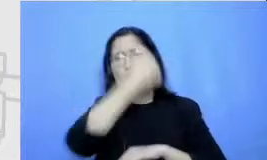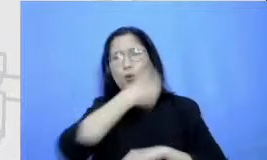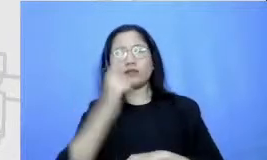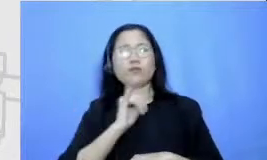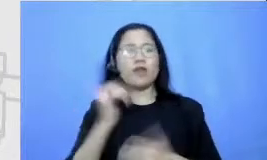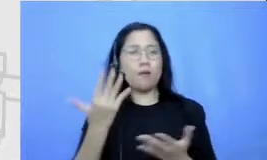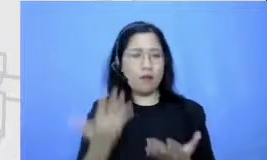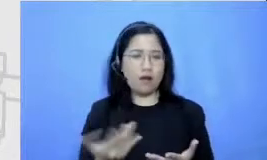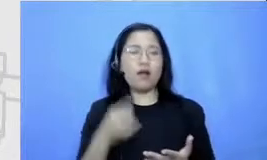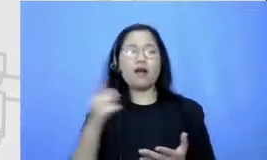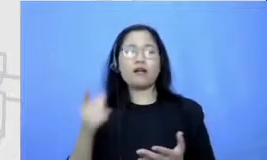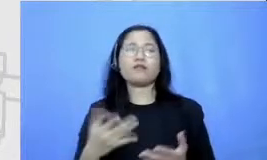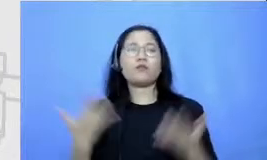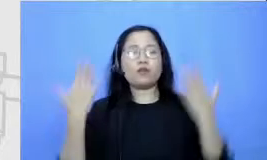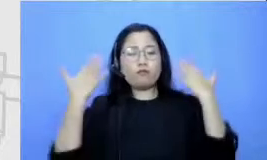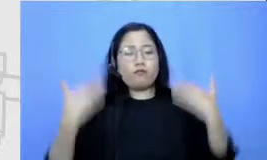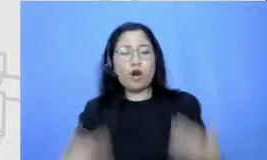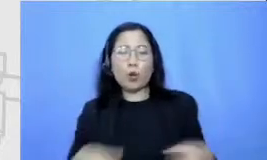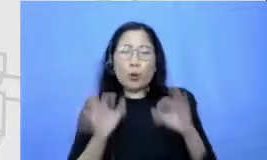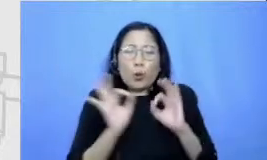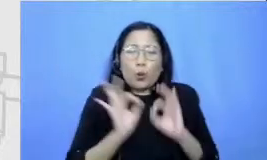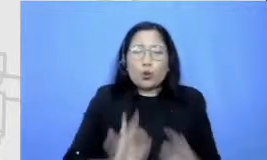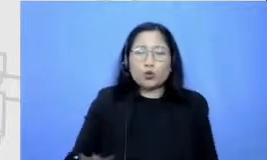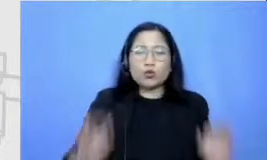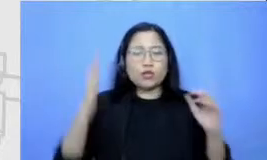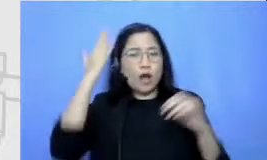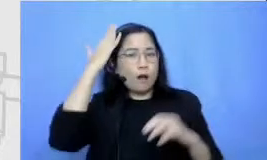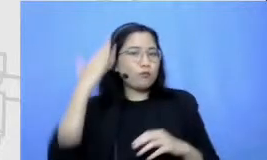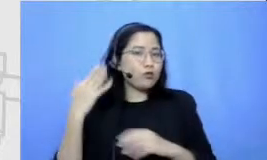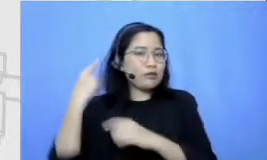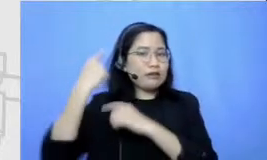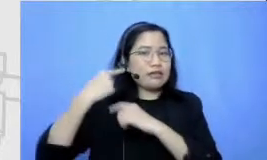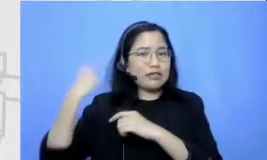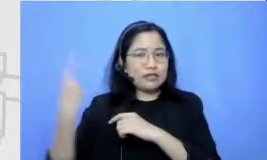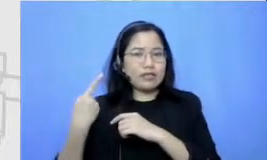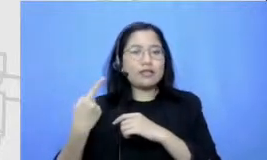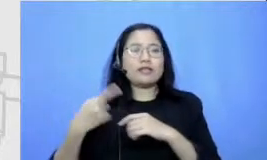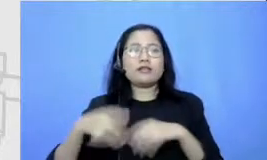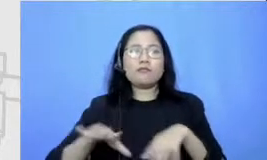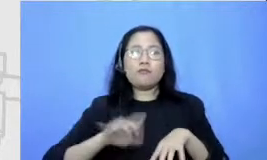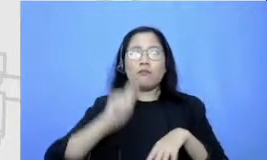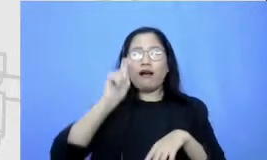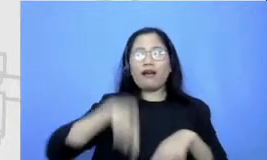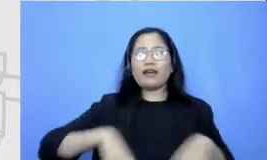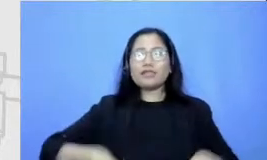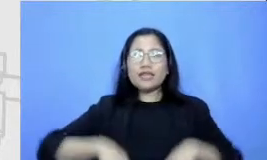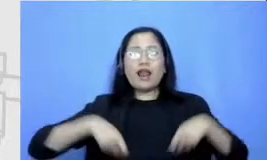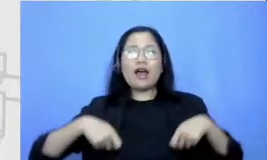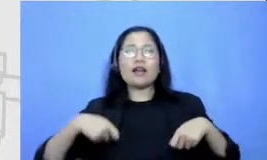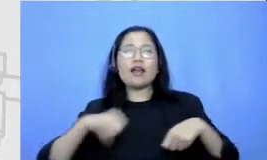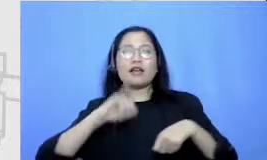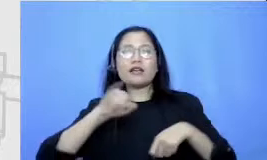cara berpakaiannya seperti ini senang pa kai celana jins ide-ide tentang tokohnya secara visual dia